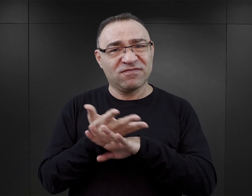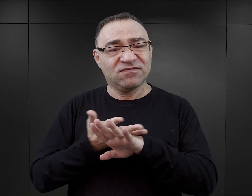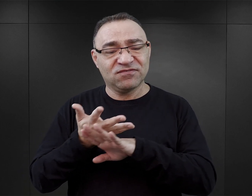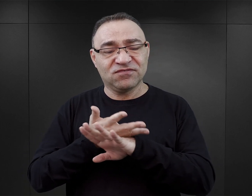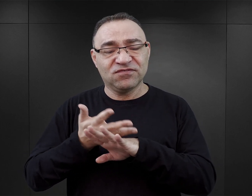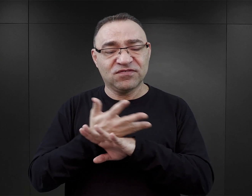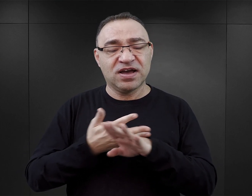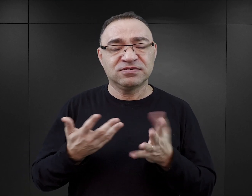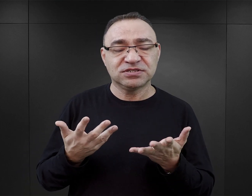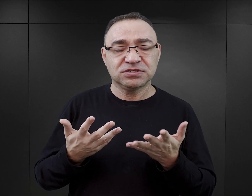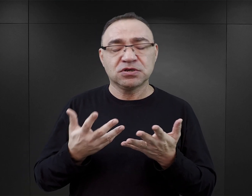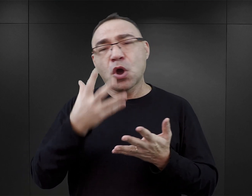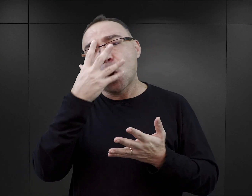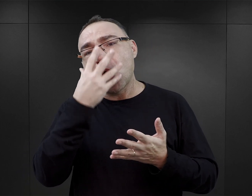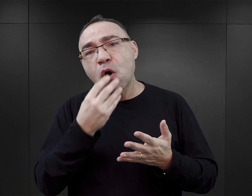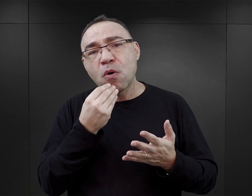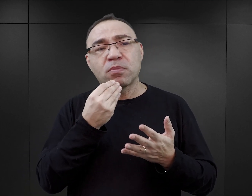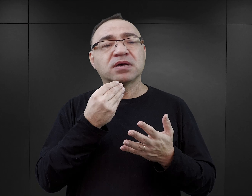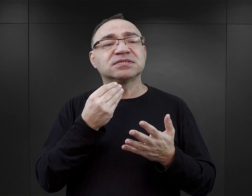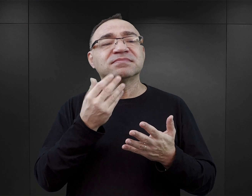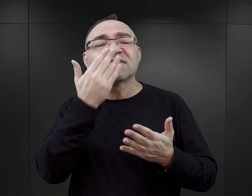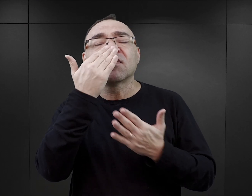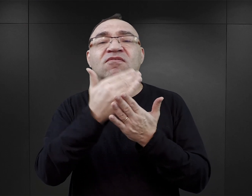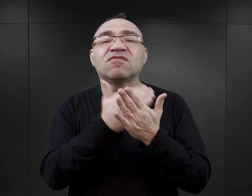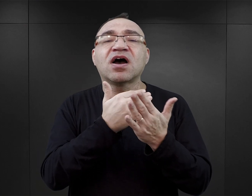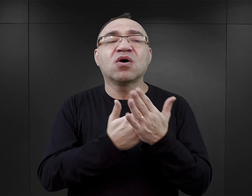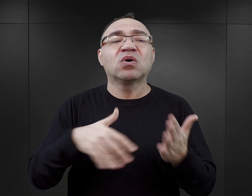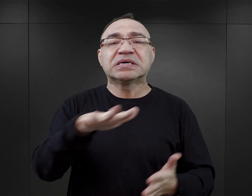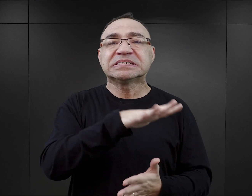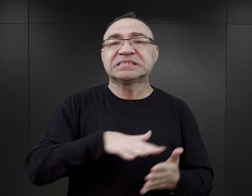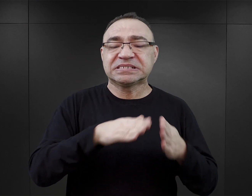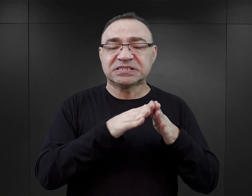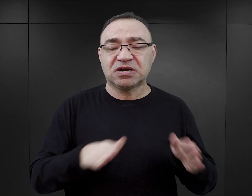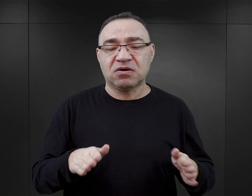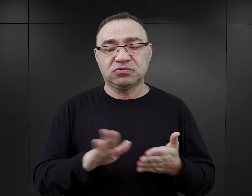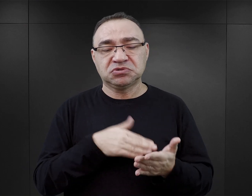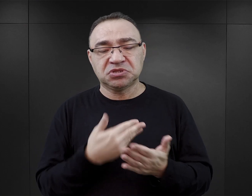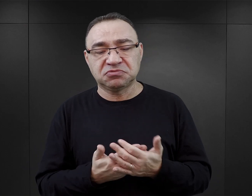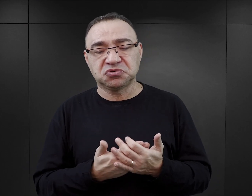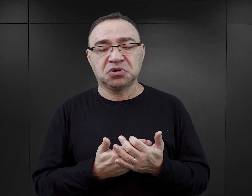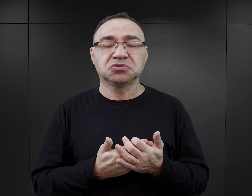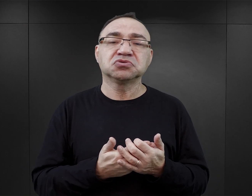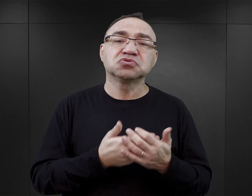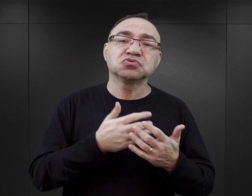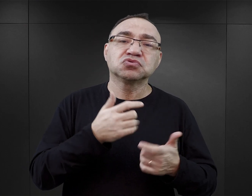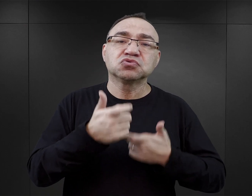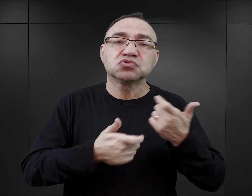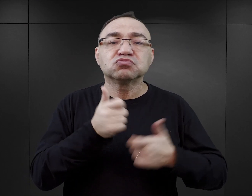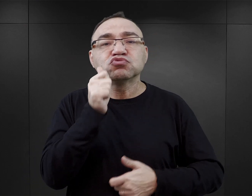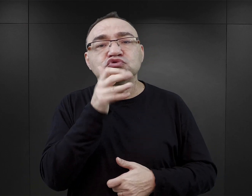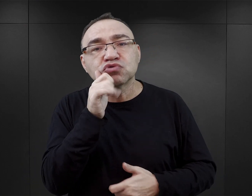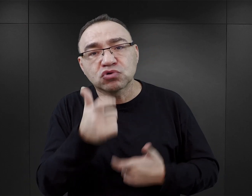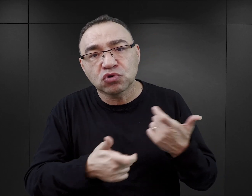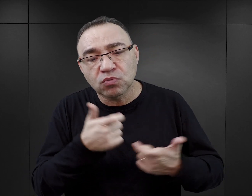to jest tworzenie ogólnego obrazu realiów, jakie panowały w obozie. Mówienie o tym, co więźniowie w obozie na co dzień robili,